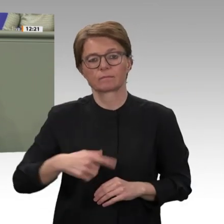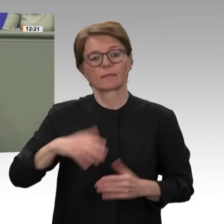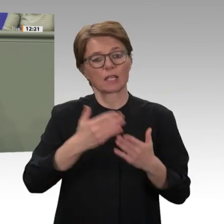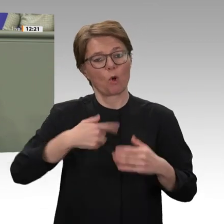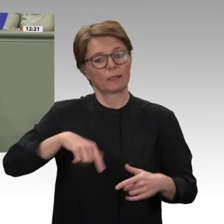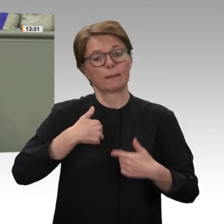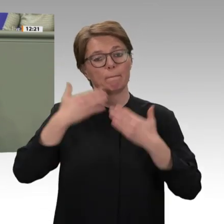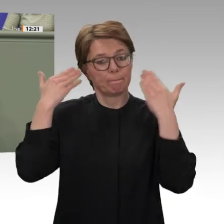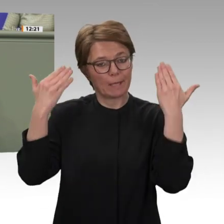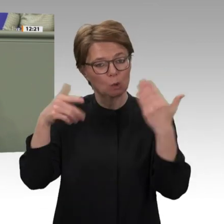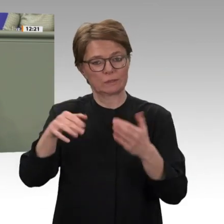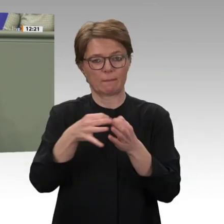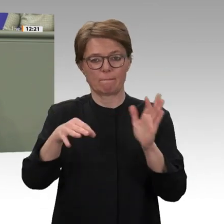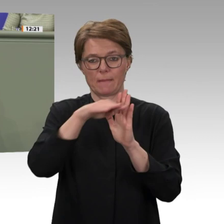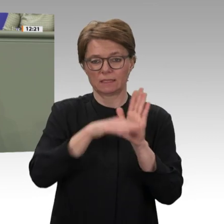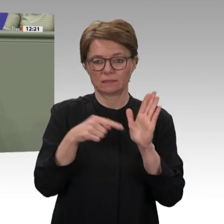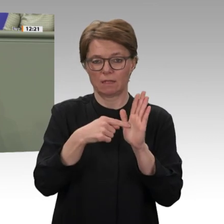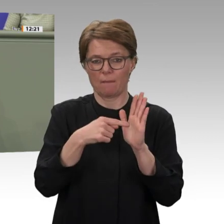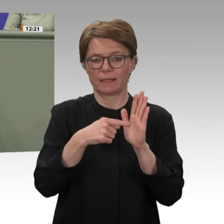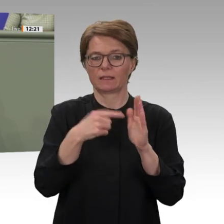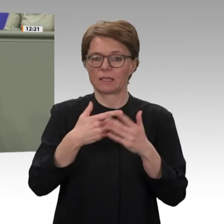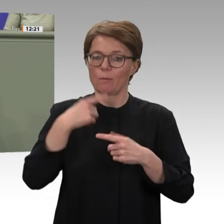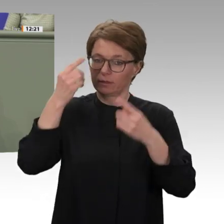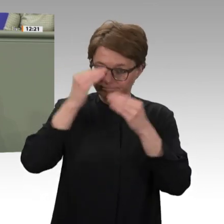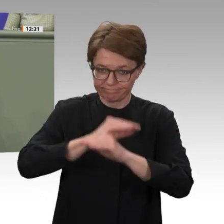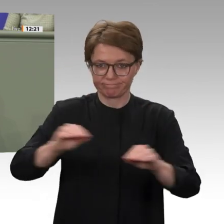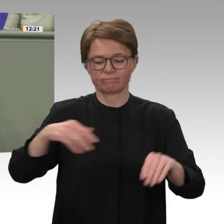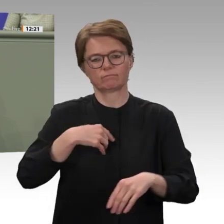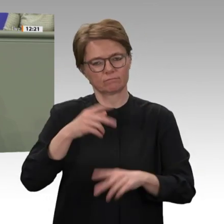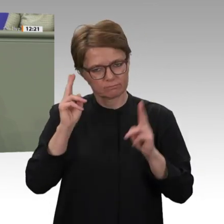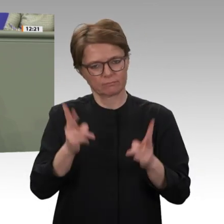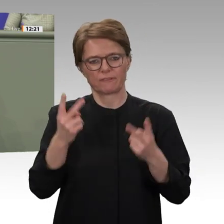entgegen. Der sudanesische Premier Abdalla Hamdok muss seinen eingeschlagenen hoffnungsvollen